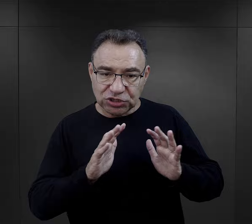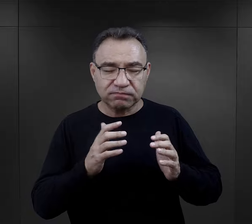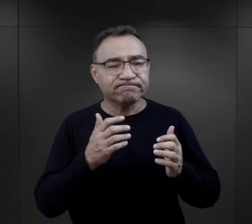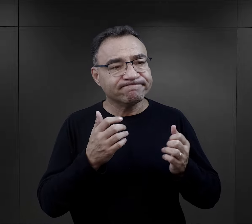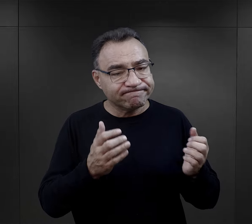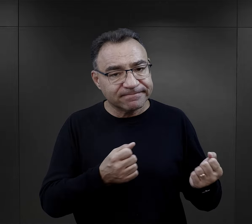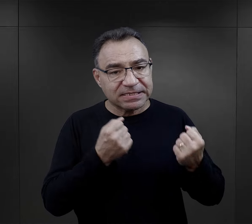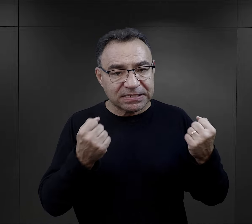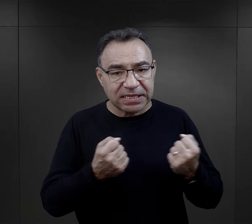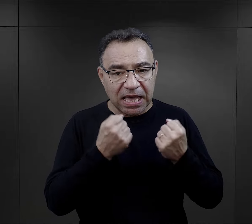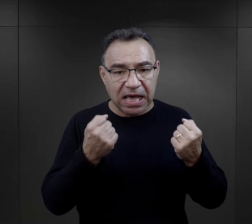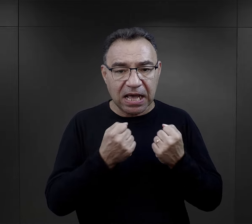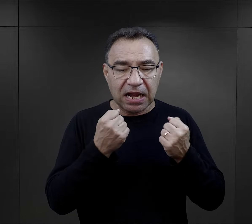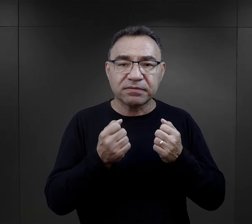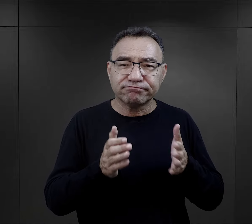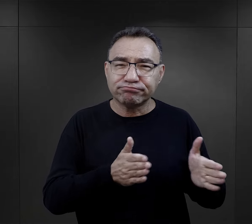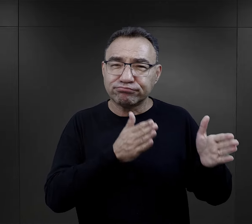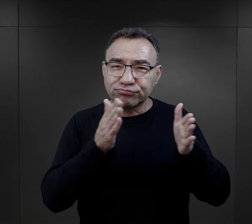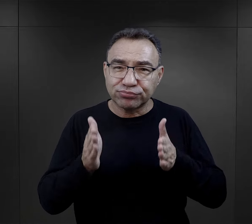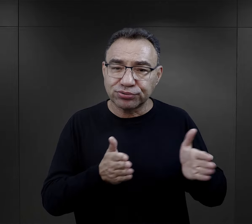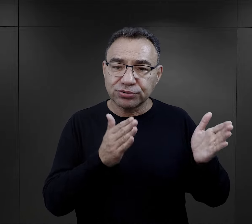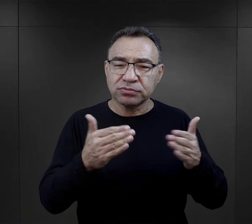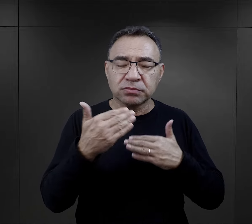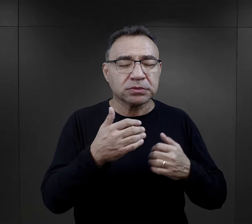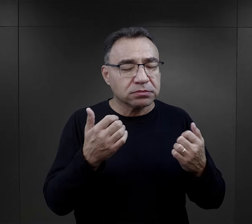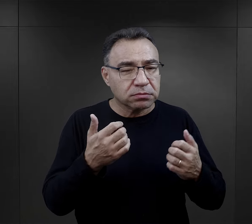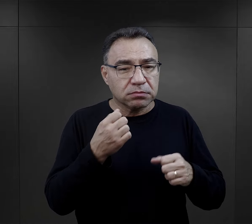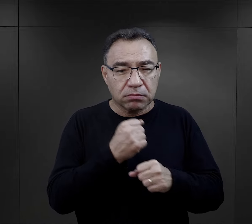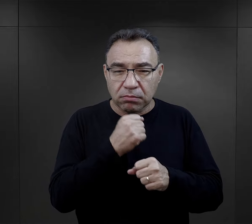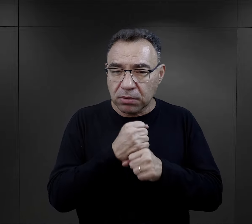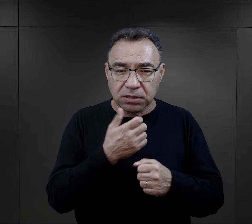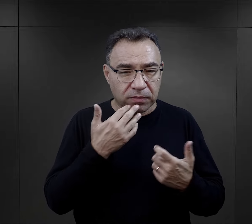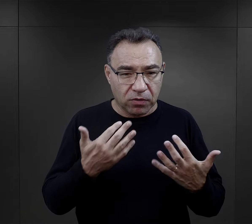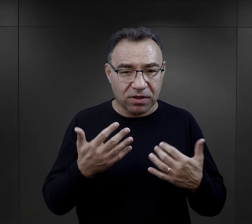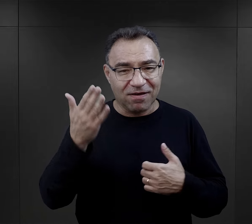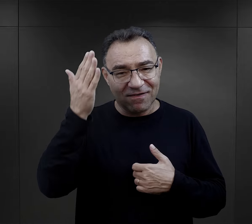widząc ich też trud, z jakim te paczki są przygotowane,